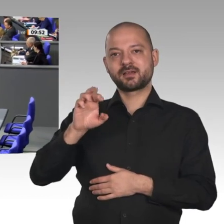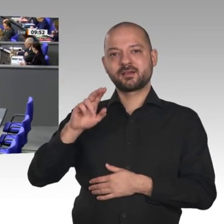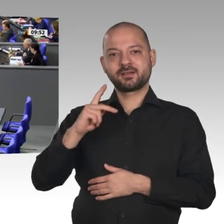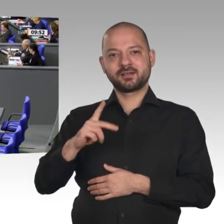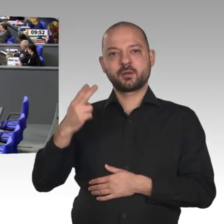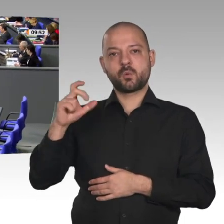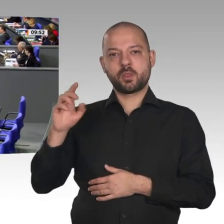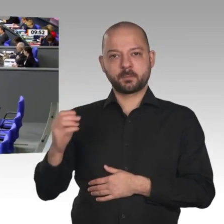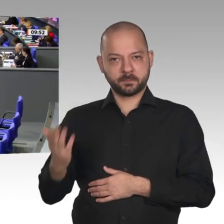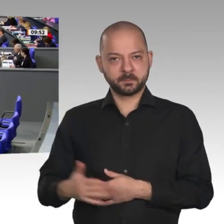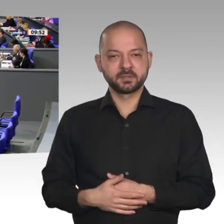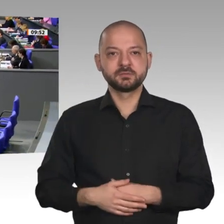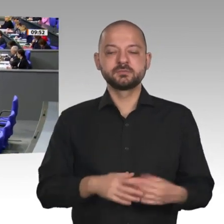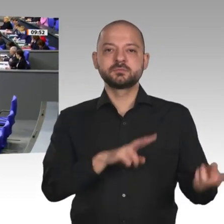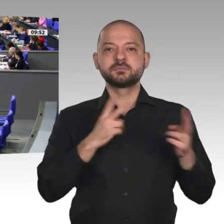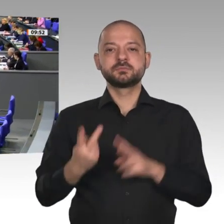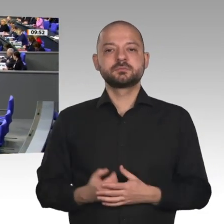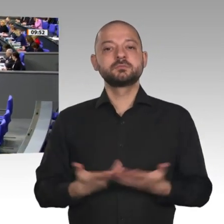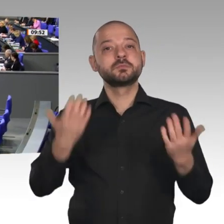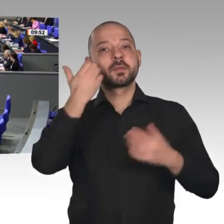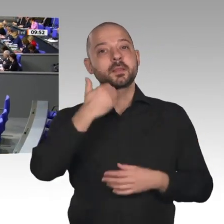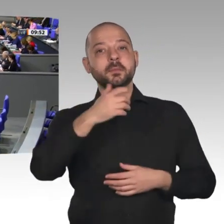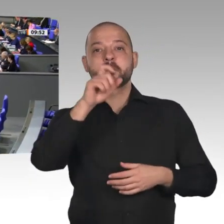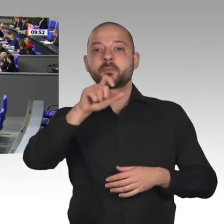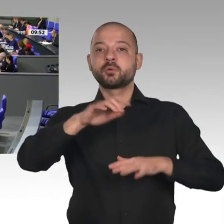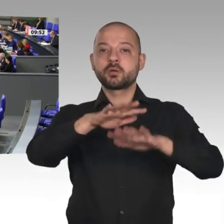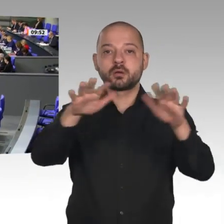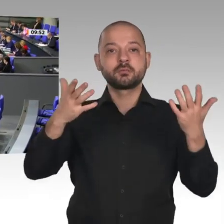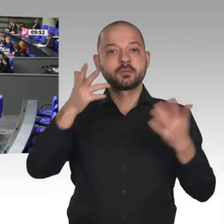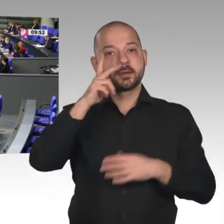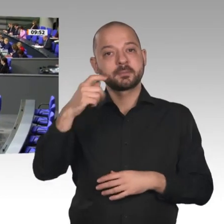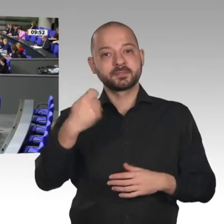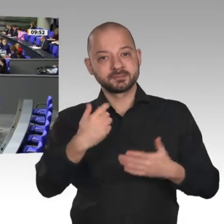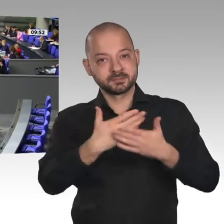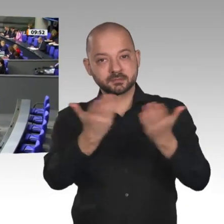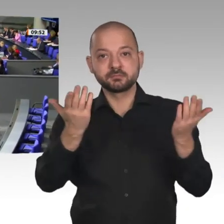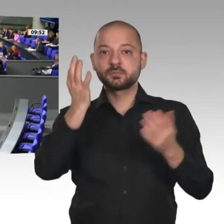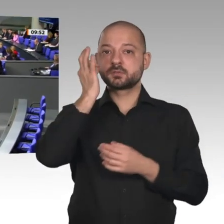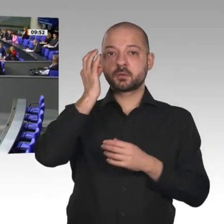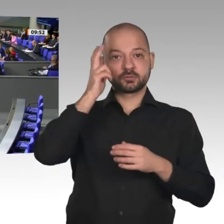Liebe Bürger! Herr Präsident! Meine Damen und Herren! Die Wirtschaft kann also aufatmen. Die Rezession fällt aus;